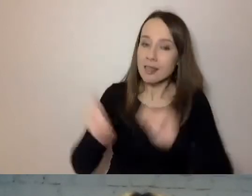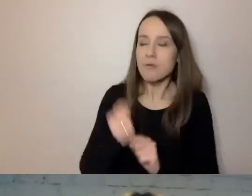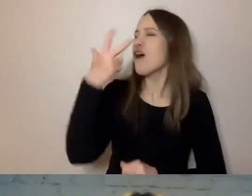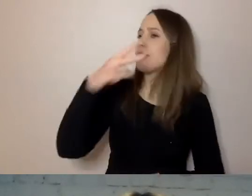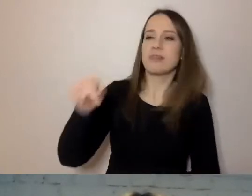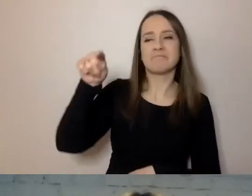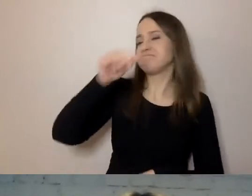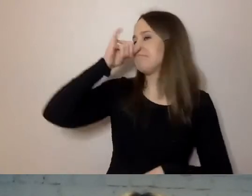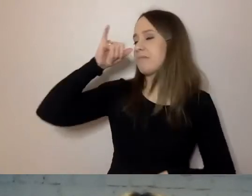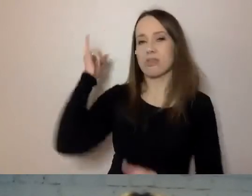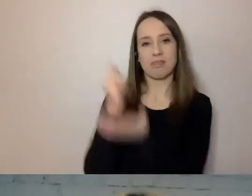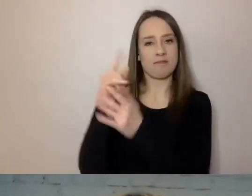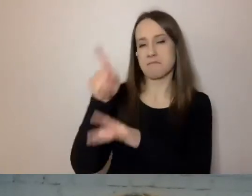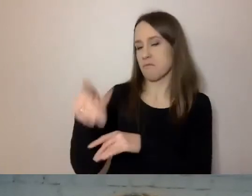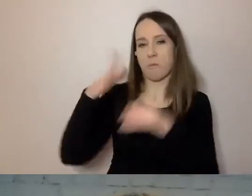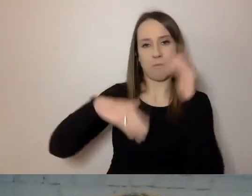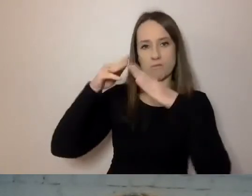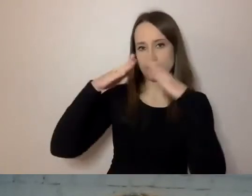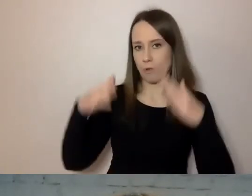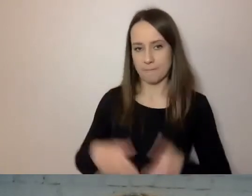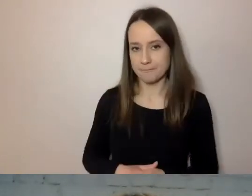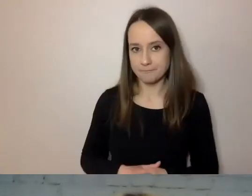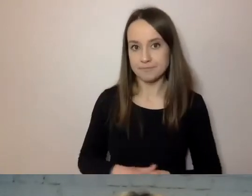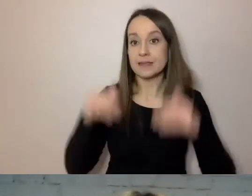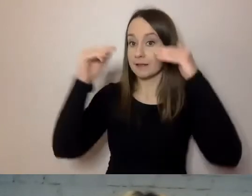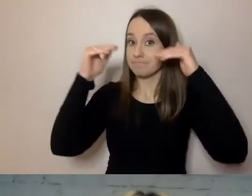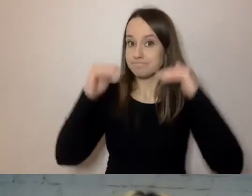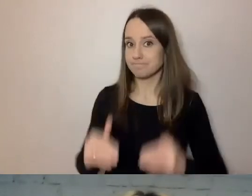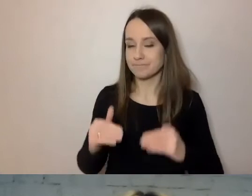Dopiero dalej powinno nastąpić wytłumaczenie, dlaczego.